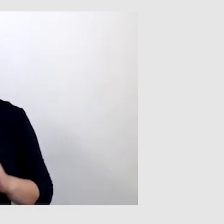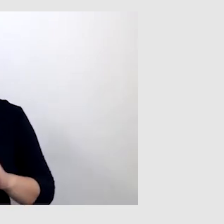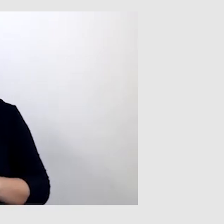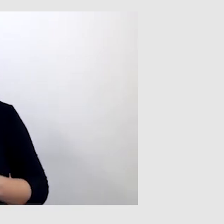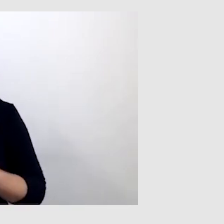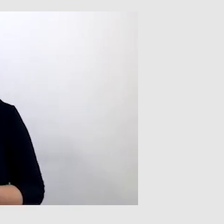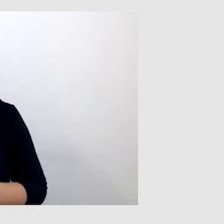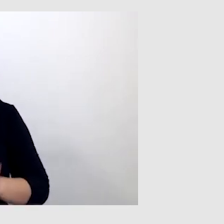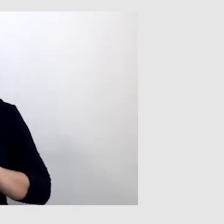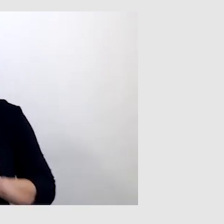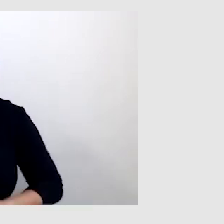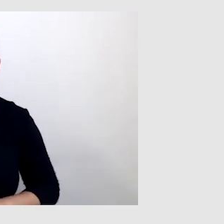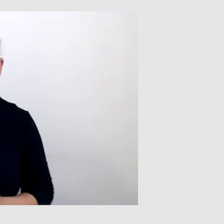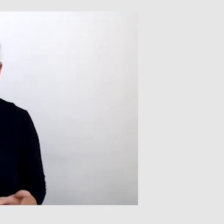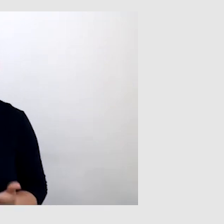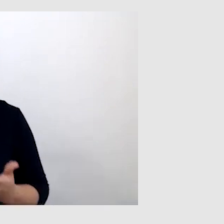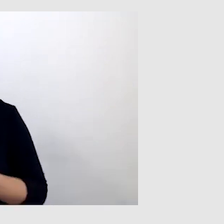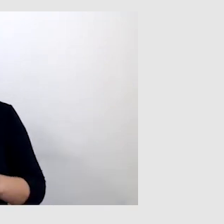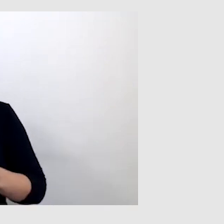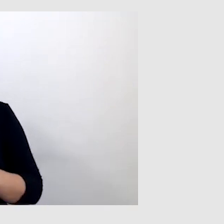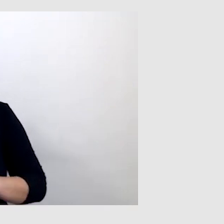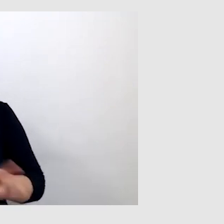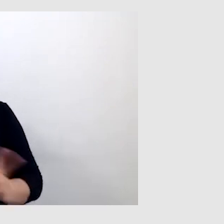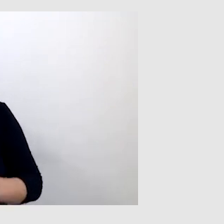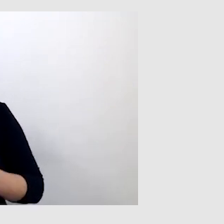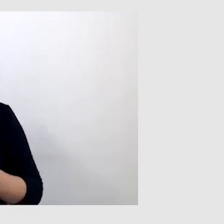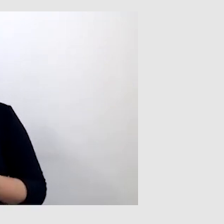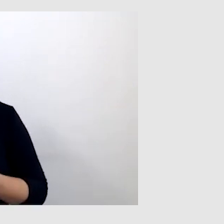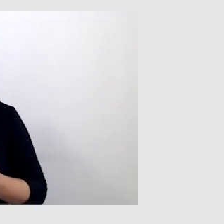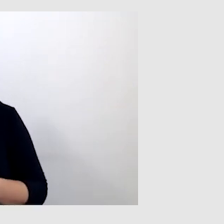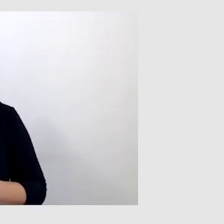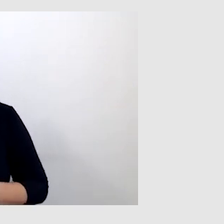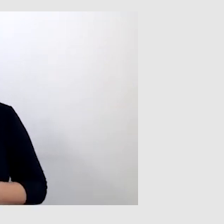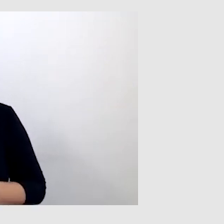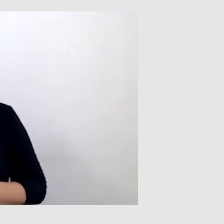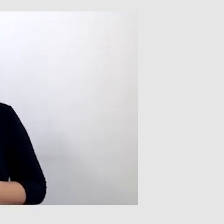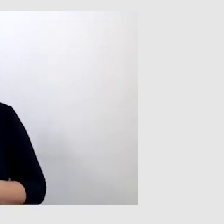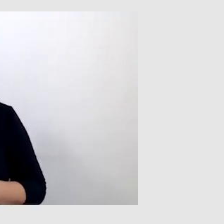W przypadku tłumaczenia wypowiedzi po angielsku,